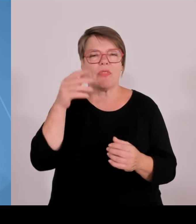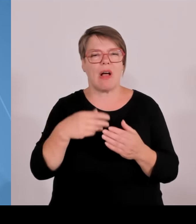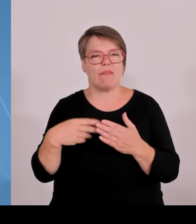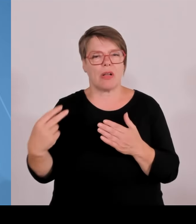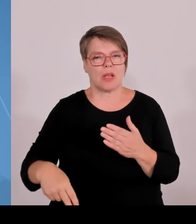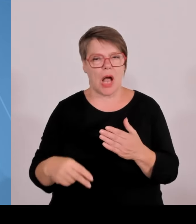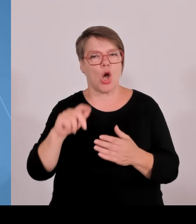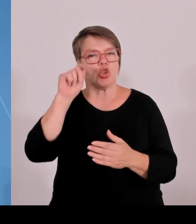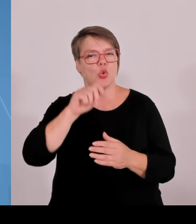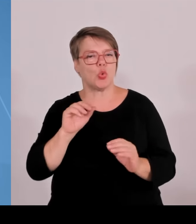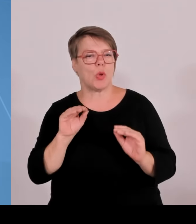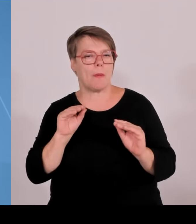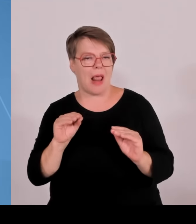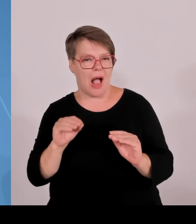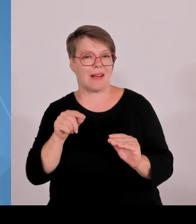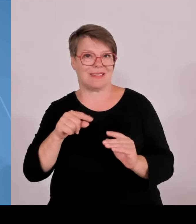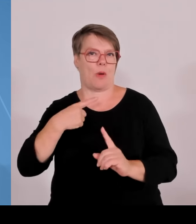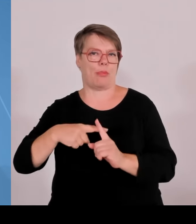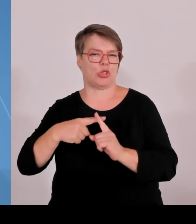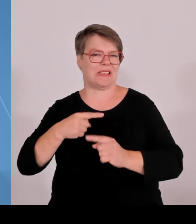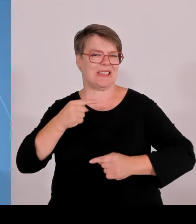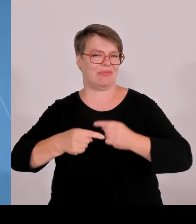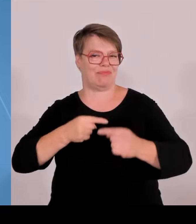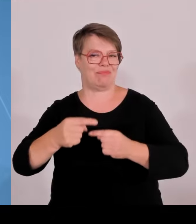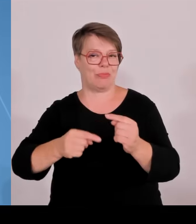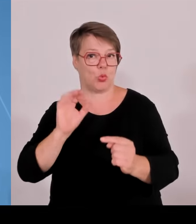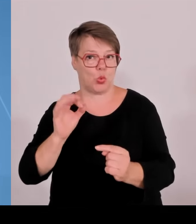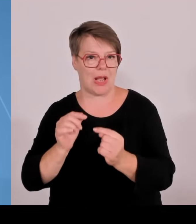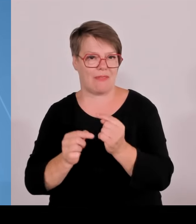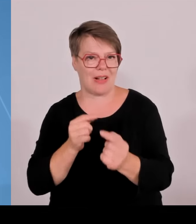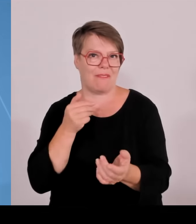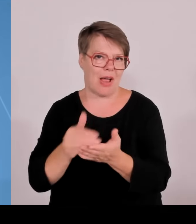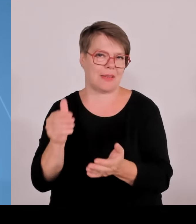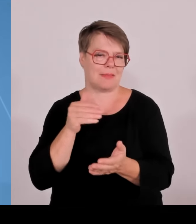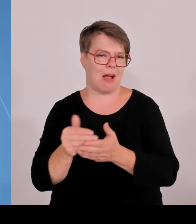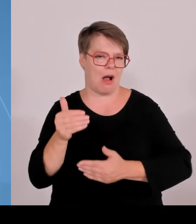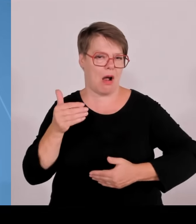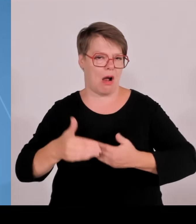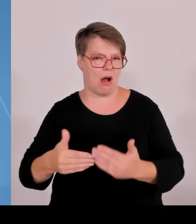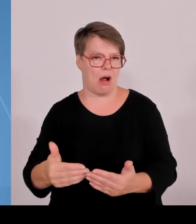Talente von morgen geht. Also erste Botschaft Mit dem Geld der Vergangenheit haben wir gut gewirtschaftet und